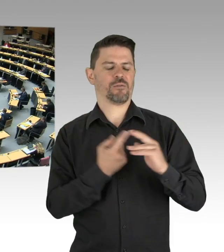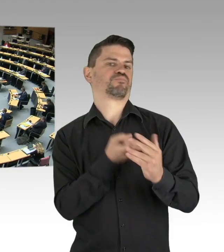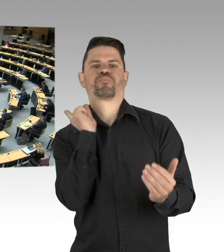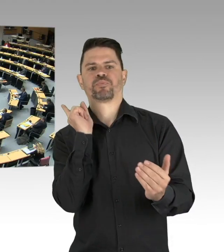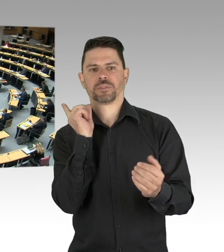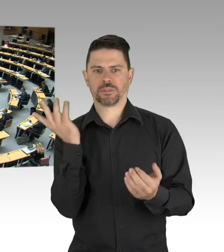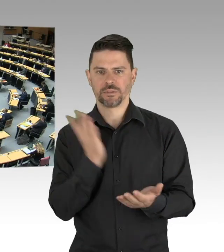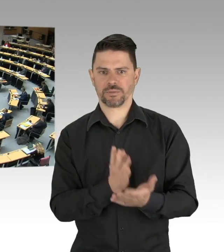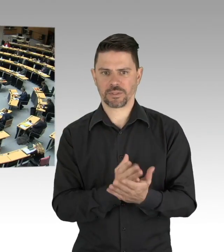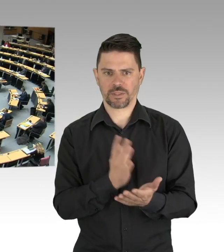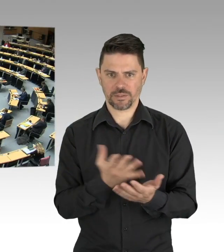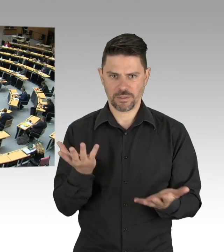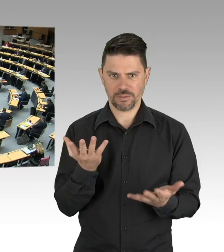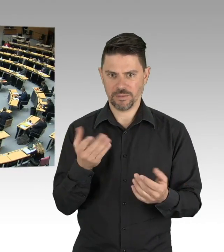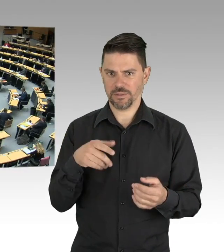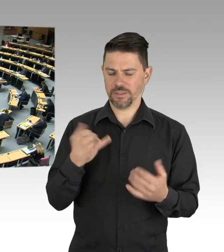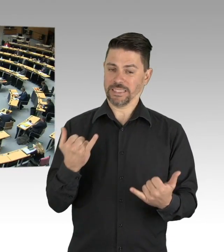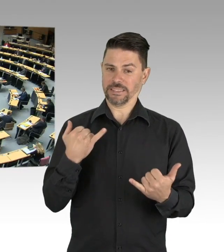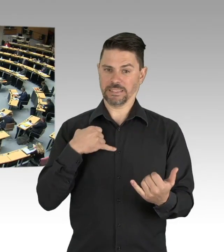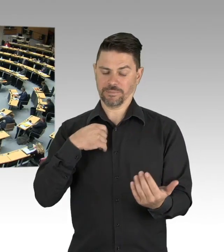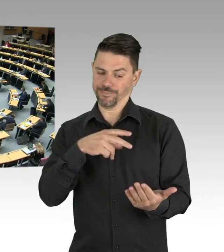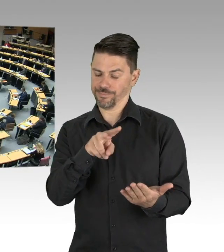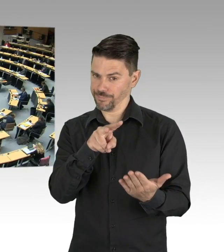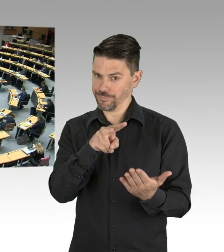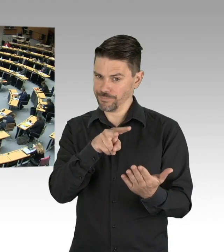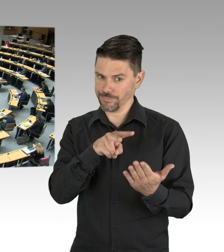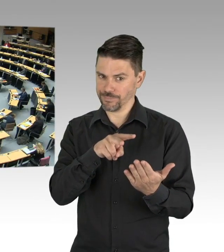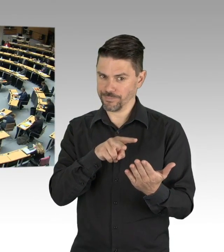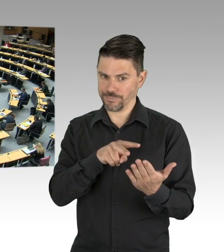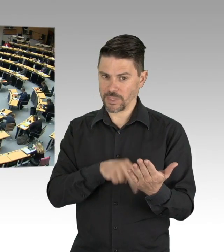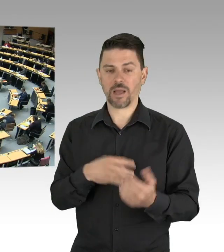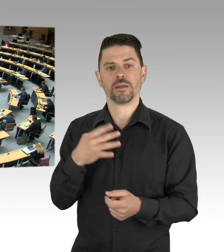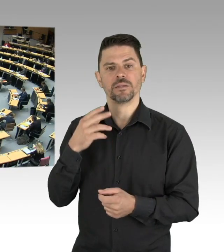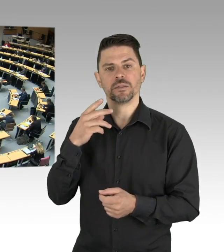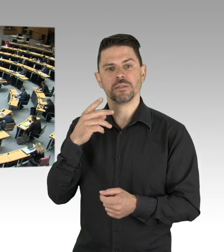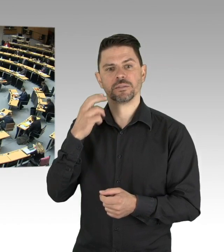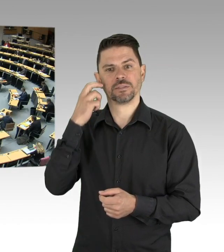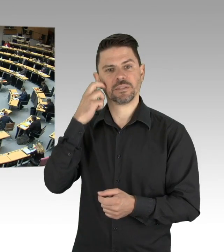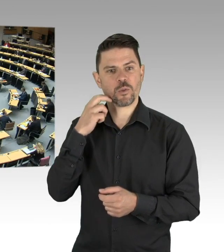von Einrichtungen sondern es geht auch darum, was brauchen Menschen um ihre Gesundheit zu schützen, um richtige Entscheidungen für sich treffen zu können,